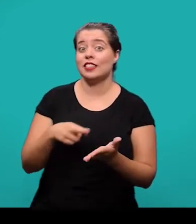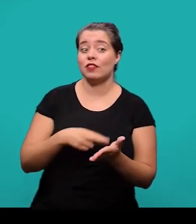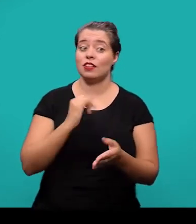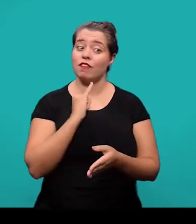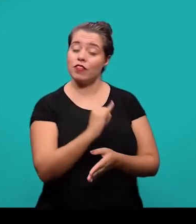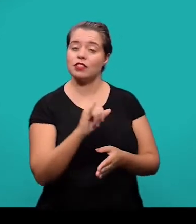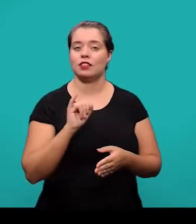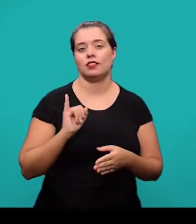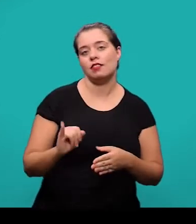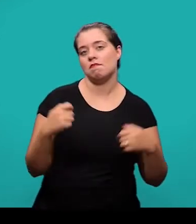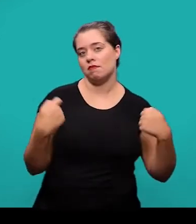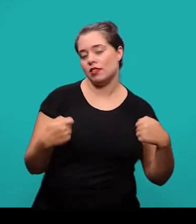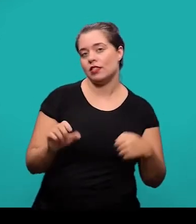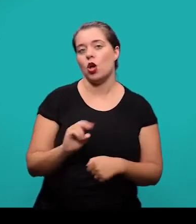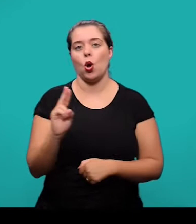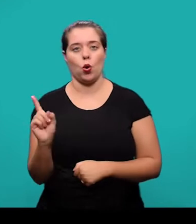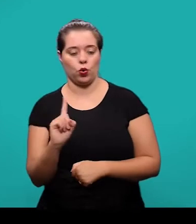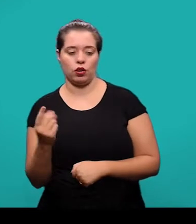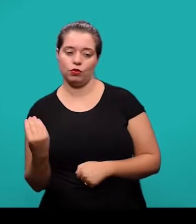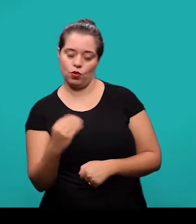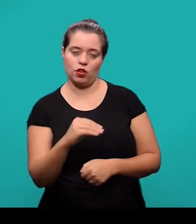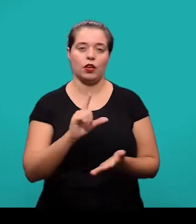se há necessidade ou não de inserir no artigo.